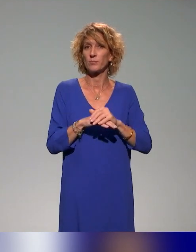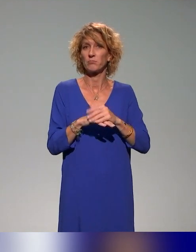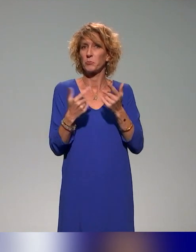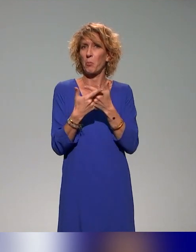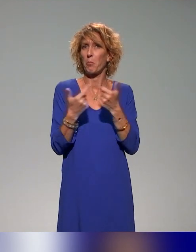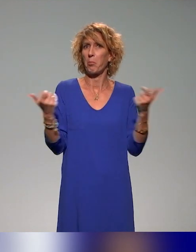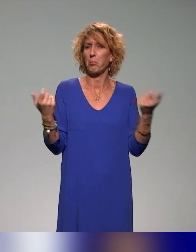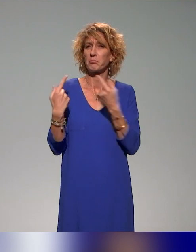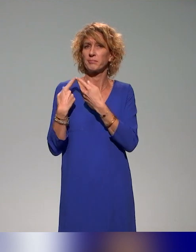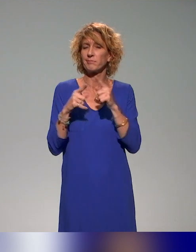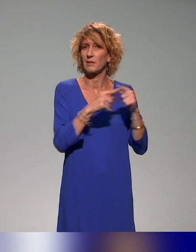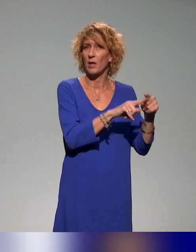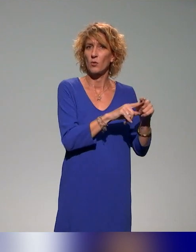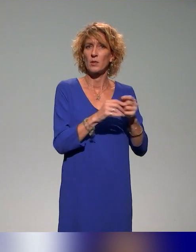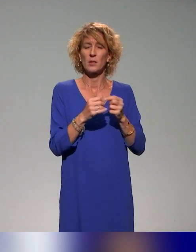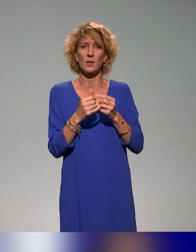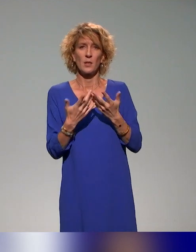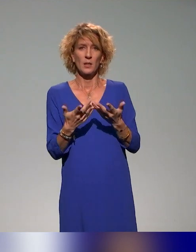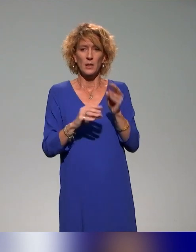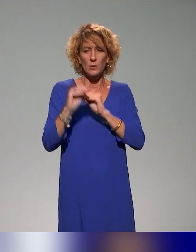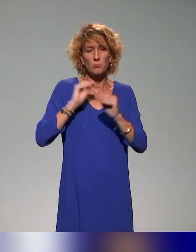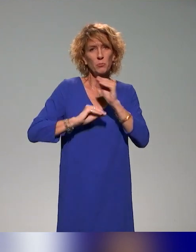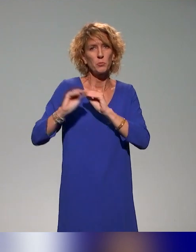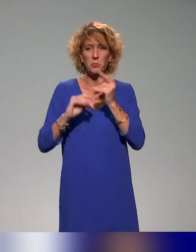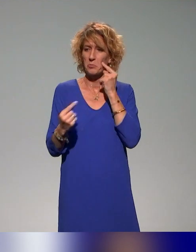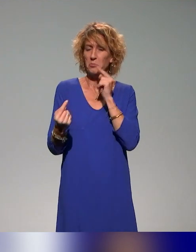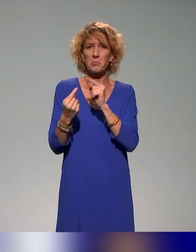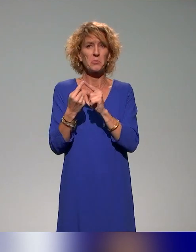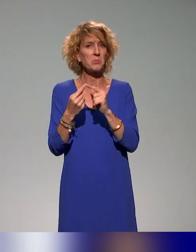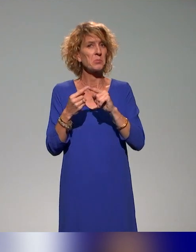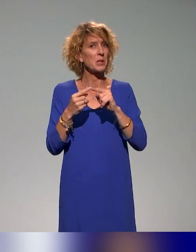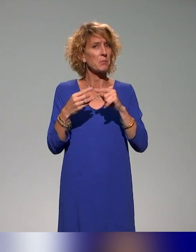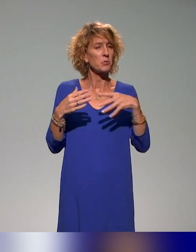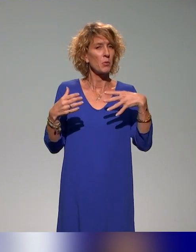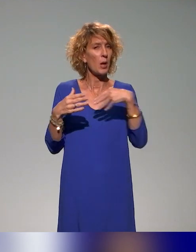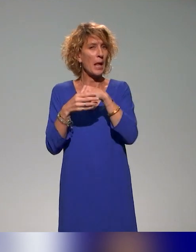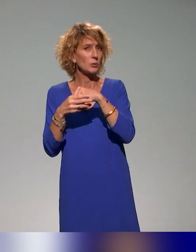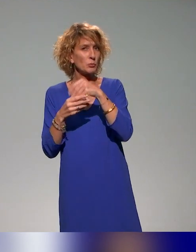en tout cas avec différents angles, traitent de cette question de l'inclusion des étudiants à l'université.